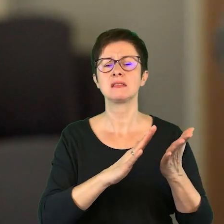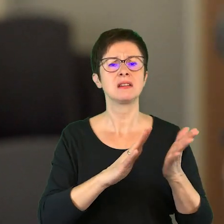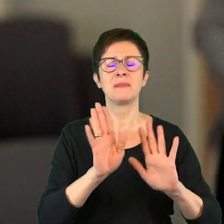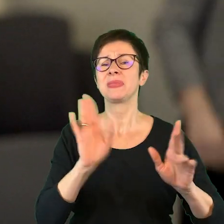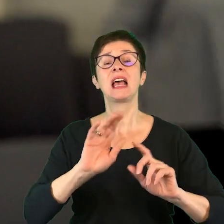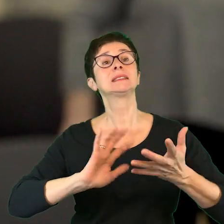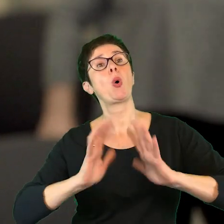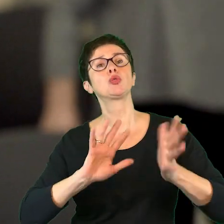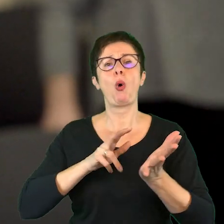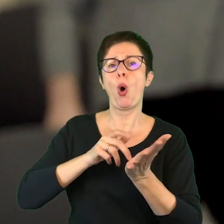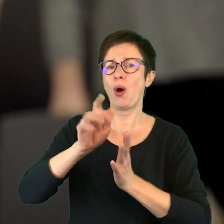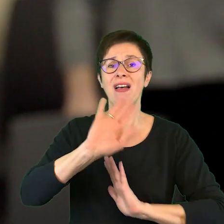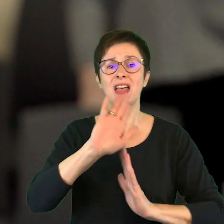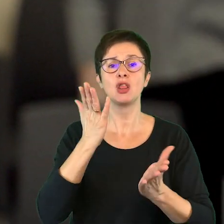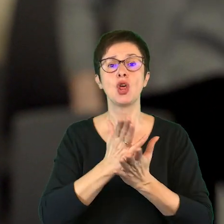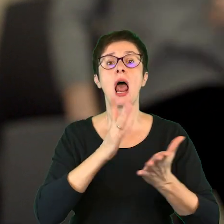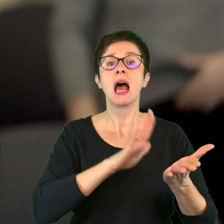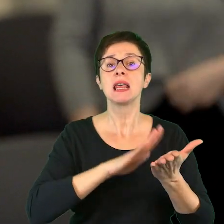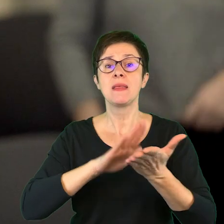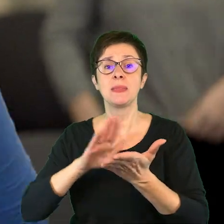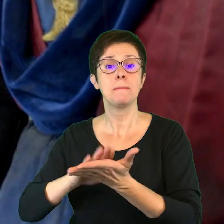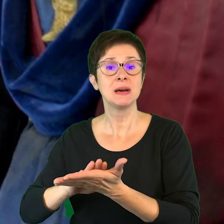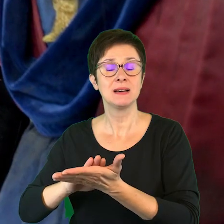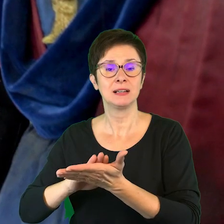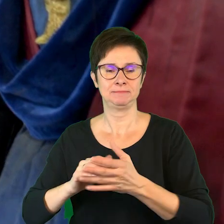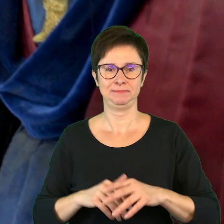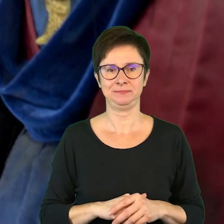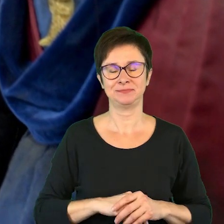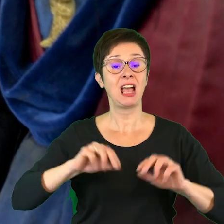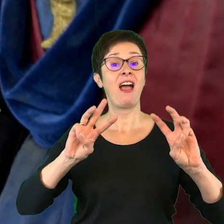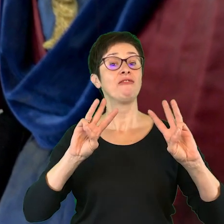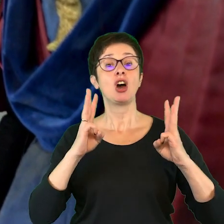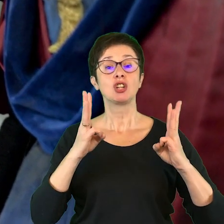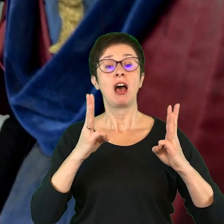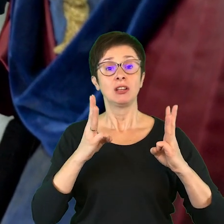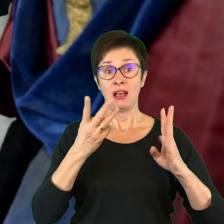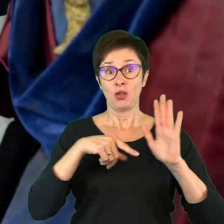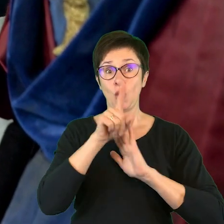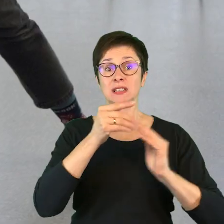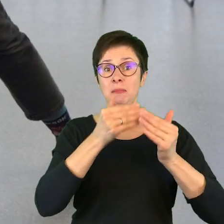Nawet nie chodzi o sposób chodzenia, ale o rytm. Klaskanie. Warsztaty do spektakli prowadziły osoby